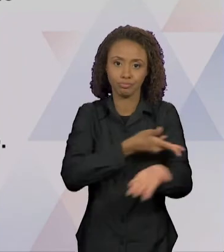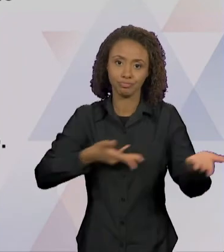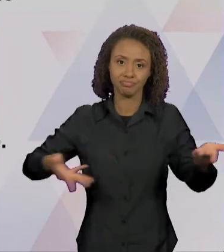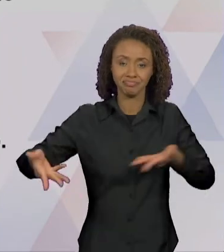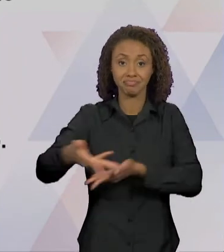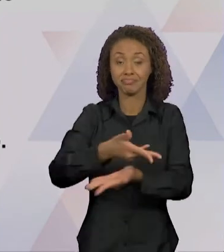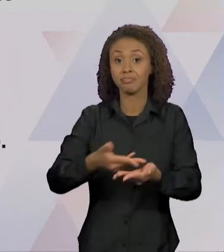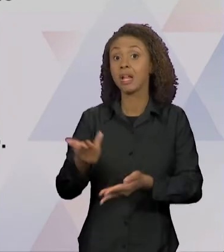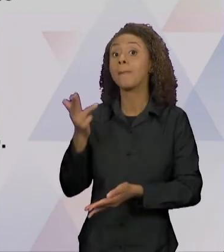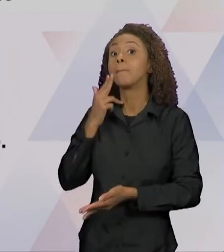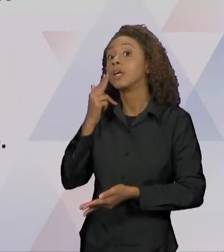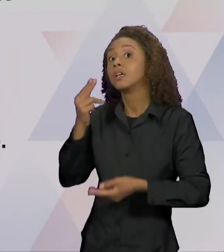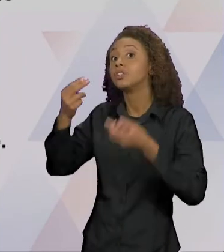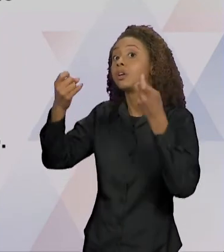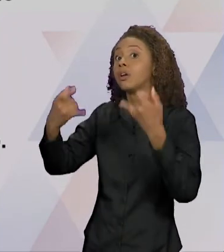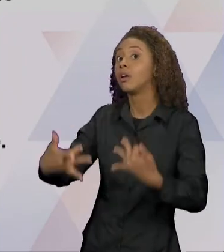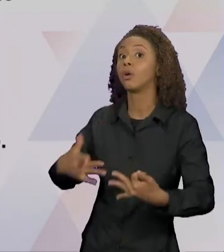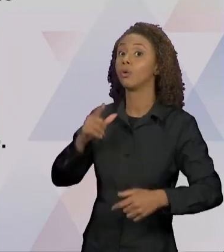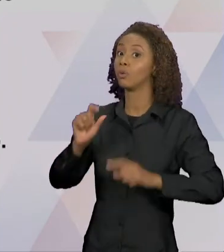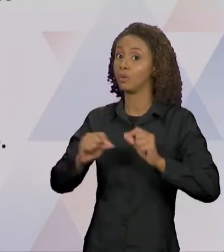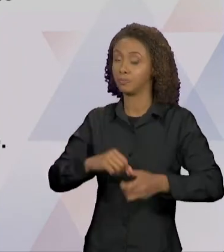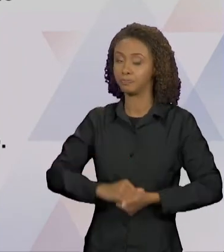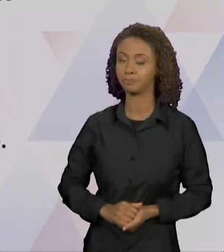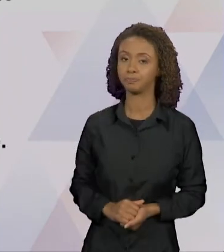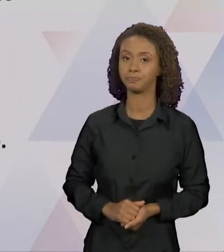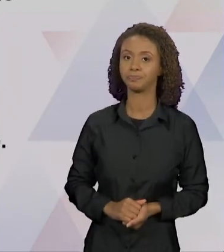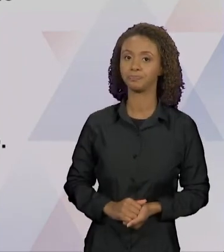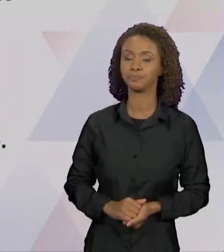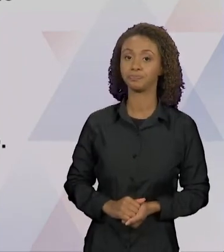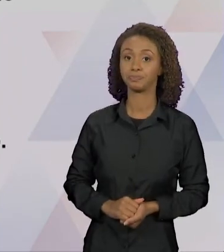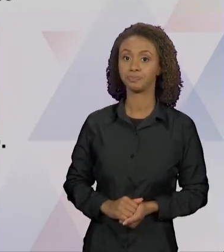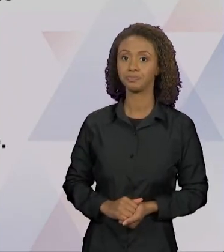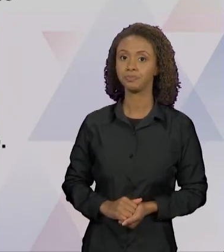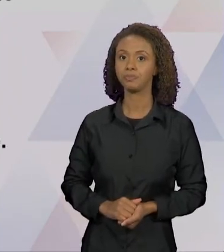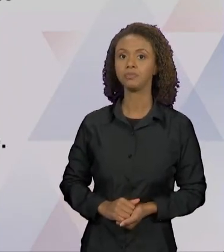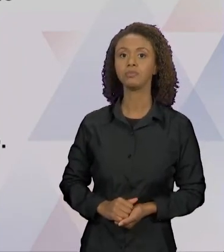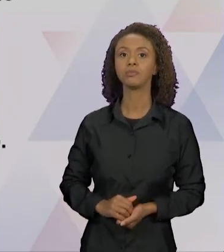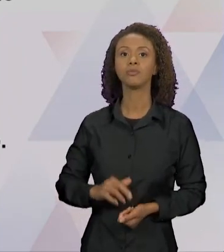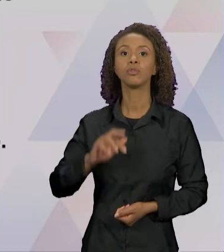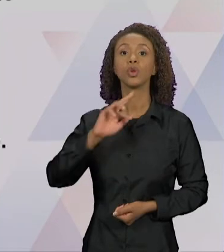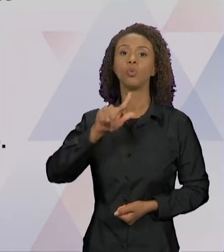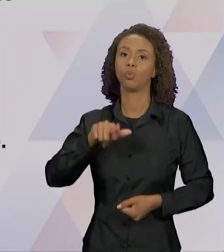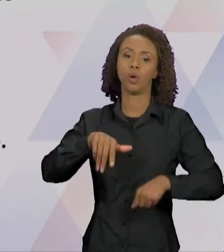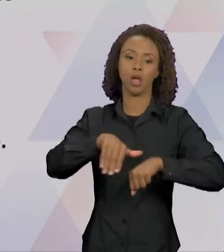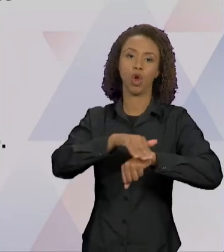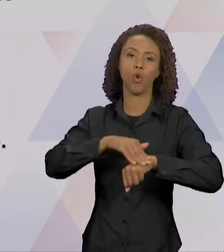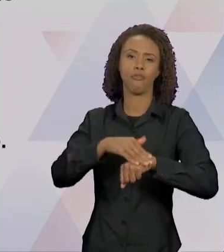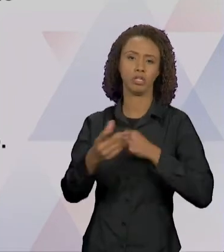COMO... NÃO É UM DIÁLOGO DE UMA CONVERSA, MAS SIM